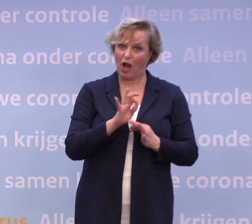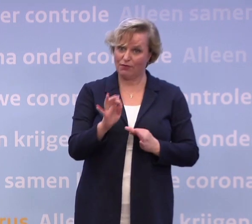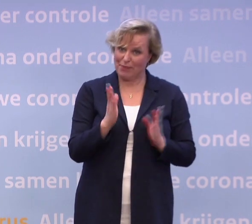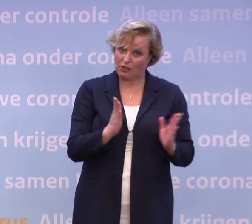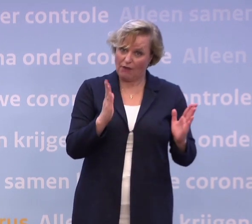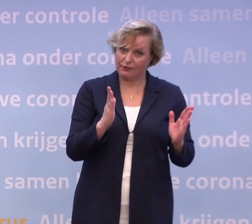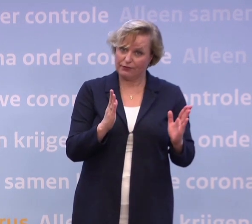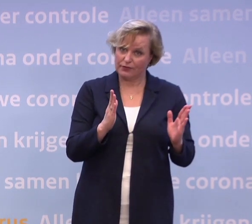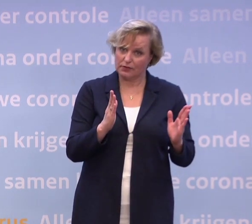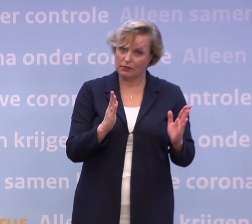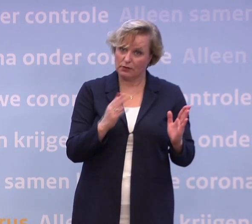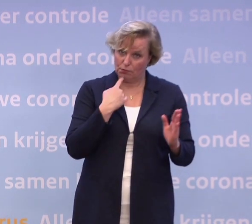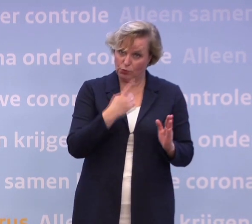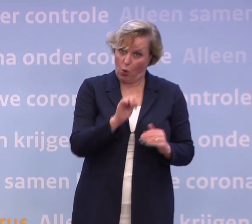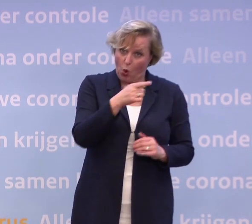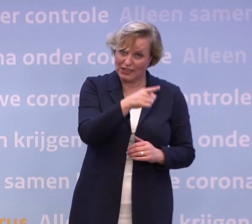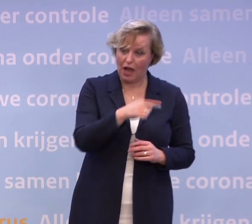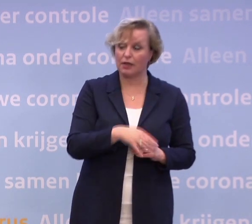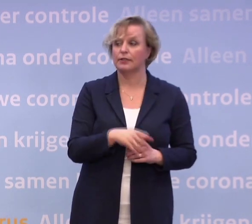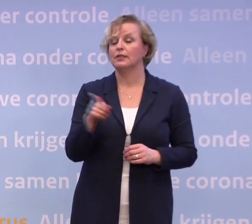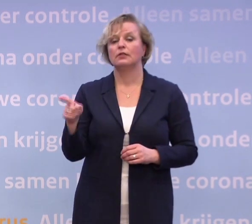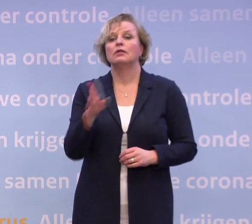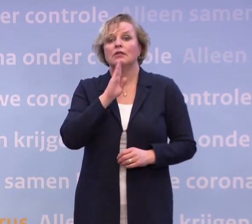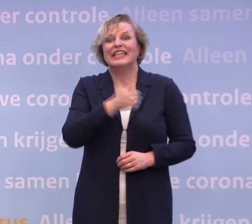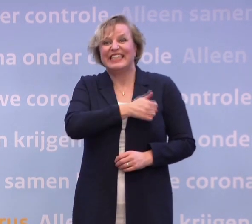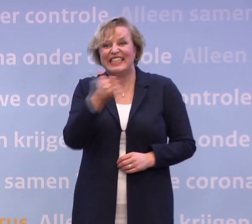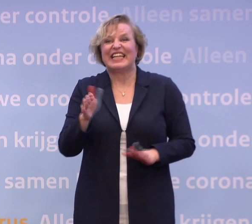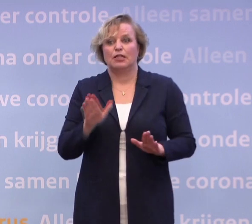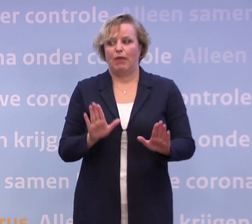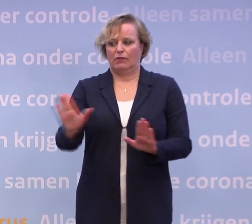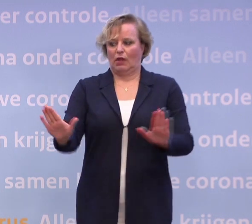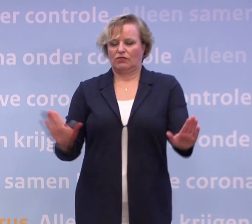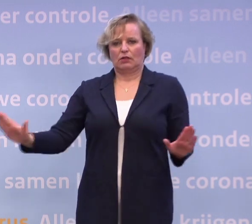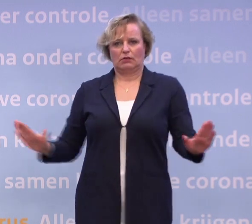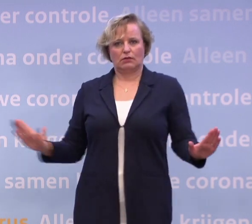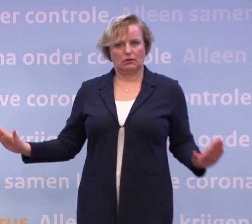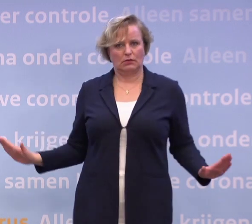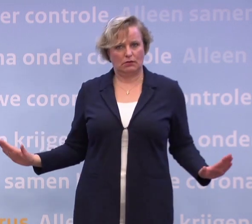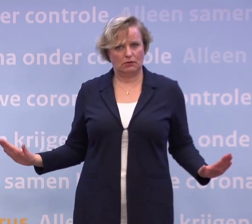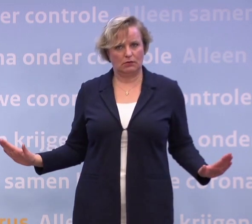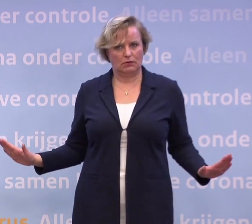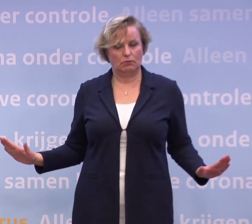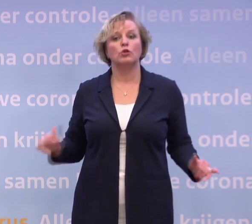Als iedereen op anderhalve meter blijft en zich houdt aan alle maatregelen...